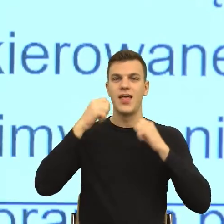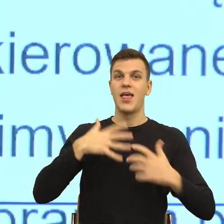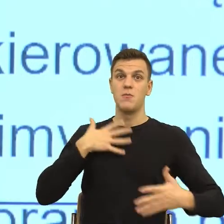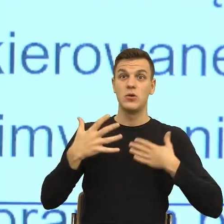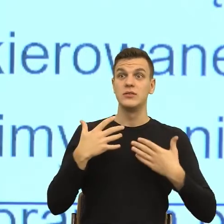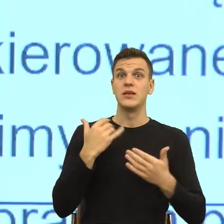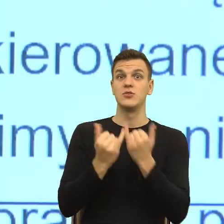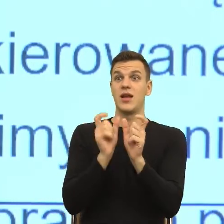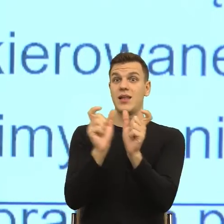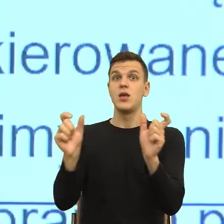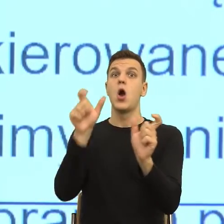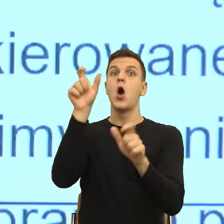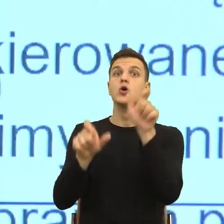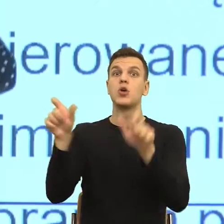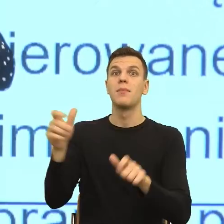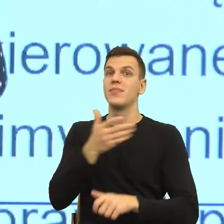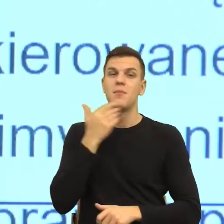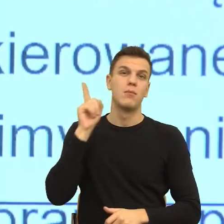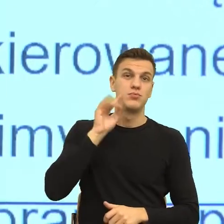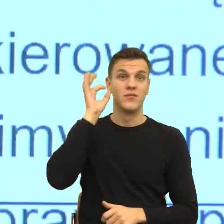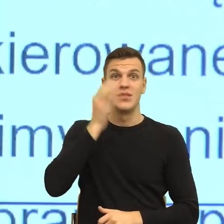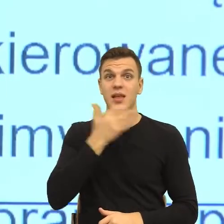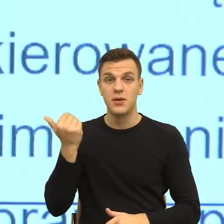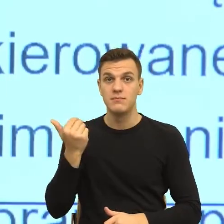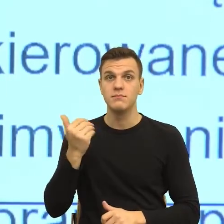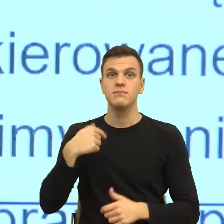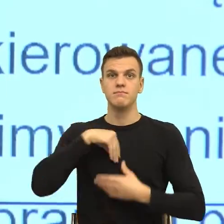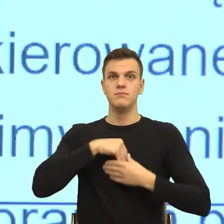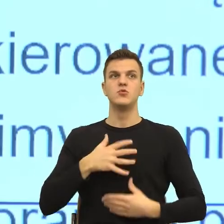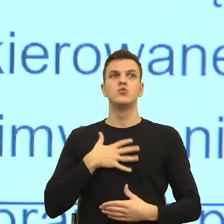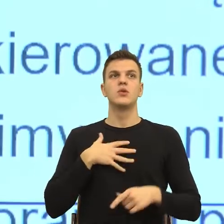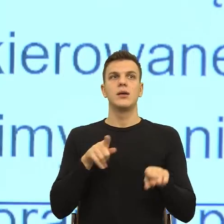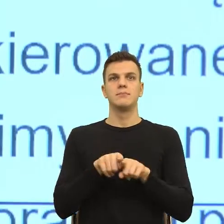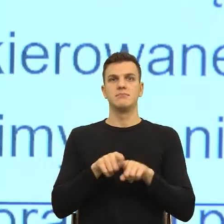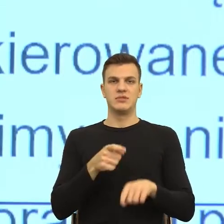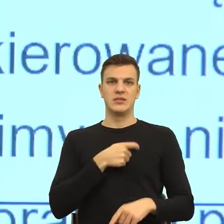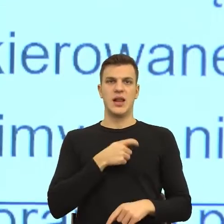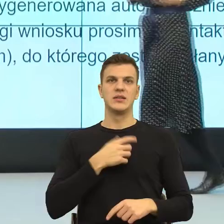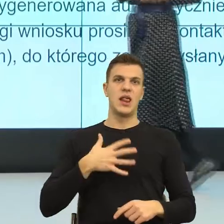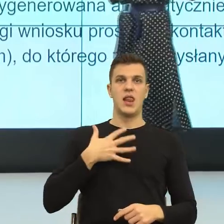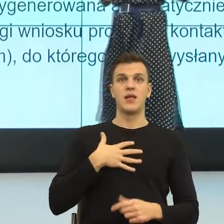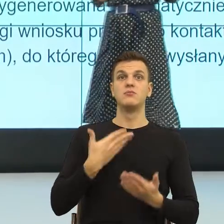że tam jest mechanizm odsunięcia odpowiedzialności. W języku dosyć istotne są dwa parametry,